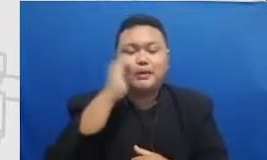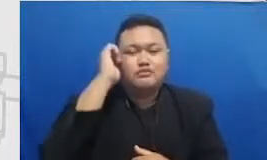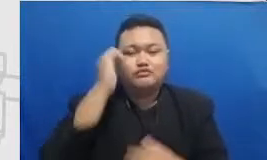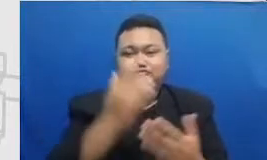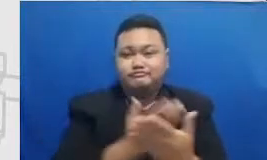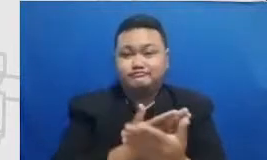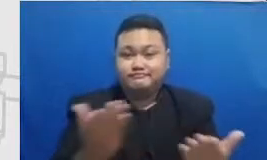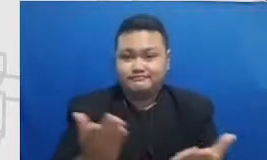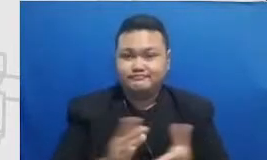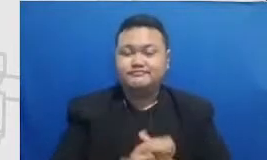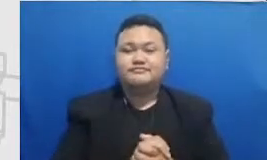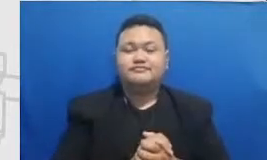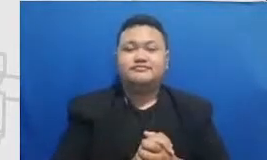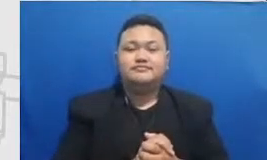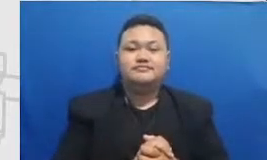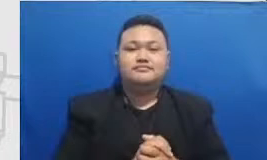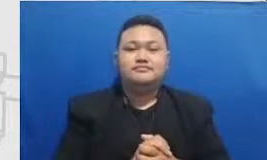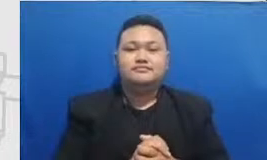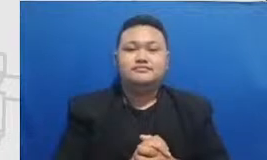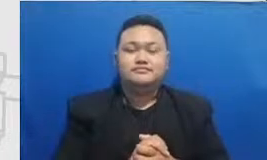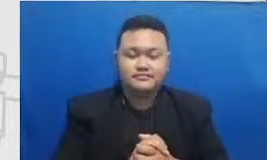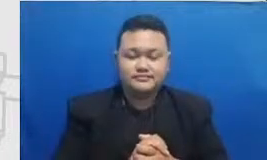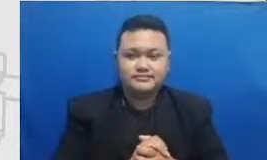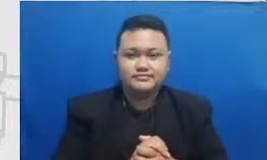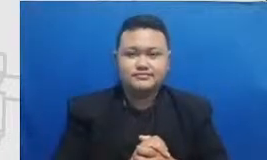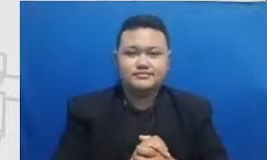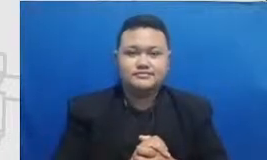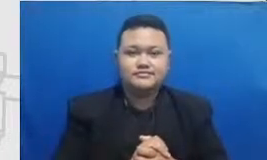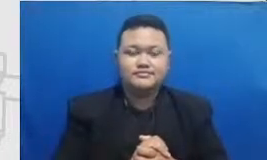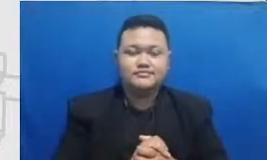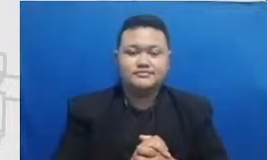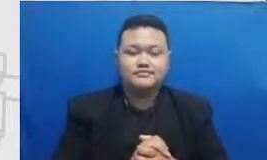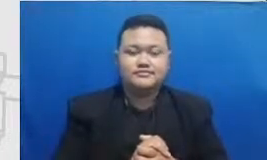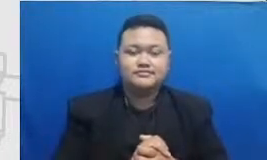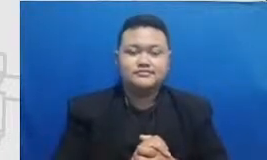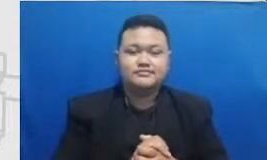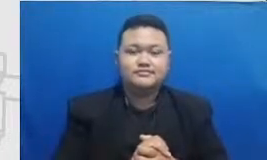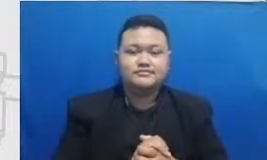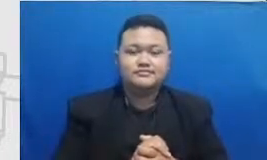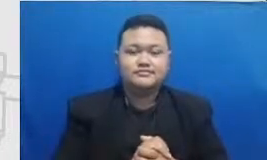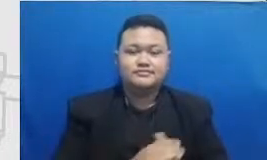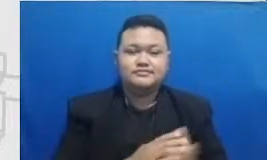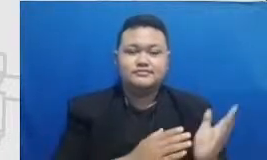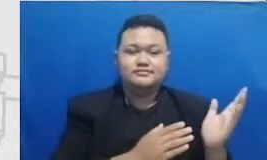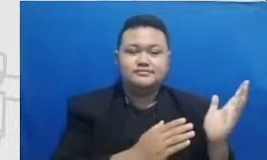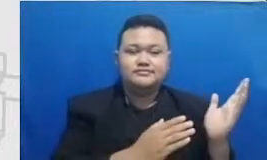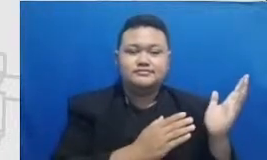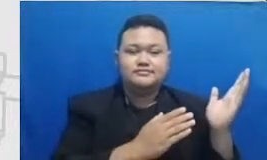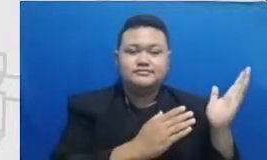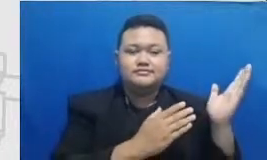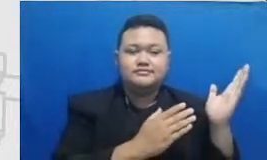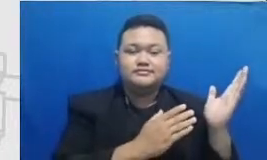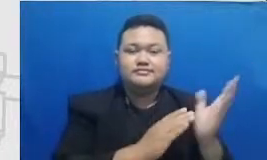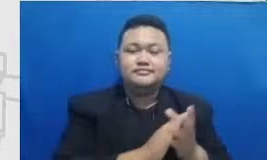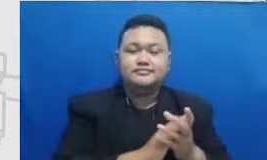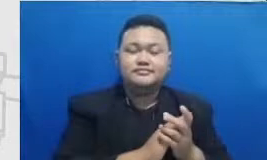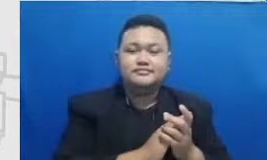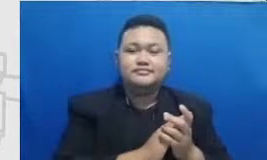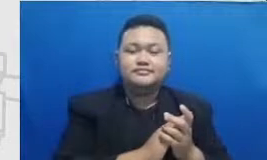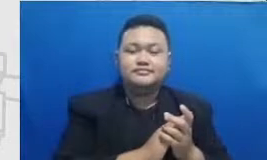Hai di sini matriksnya sudah dipetakan untuk menggambarkan untuk mencapai masing-masing